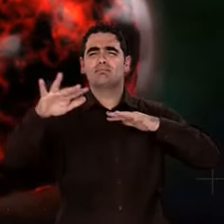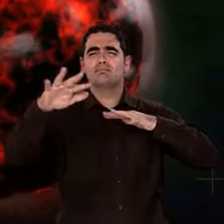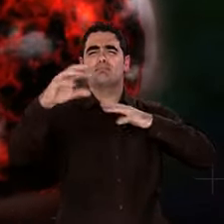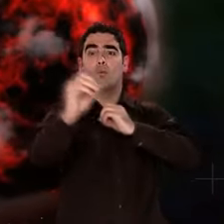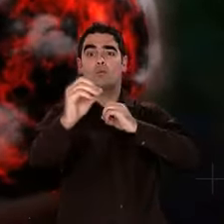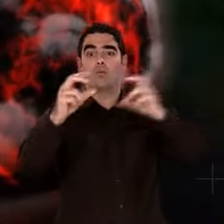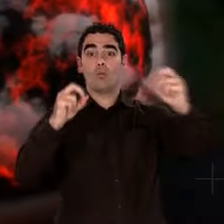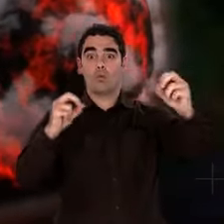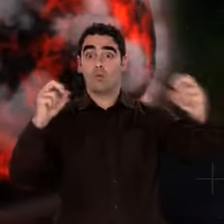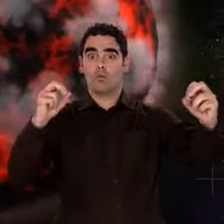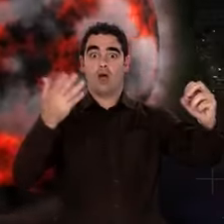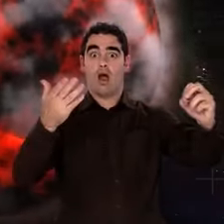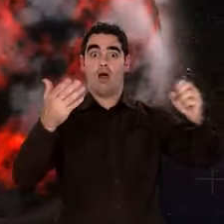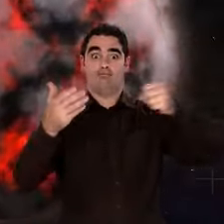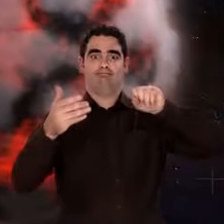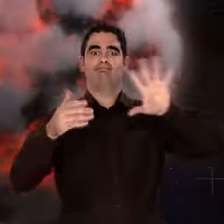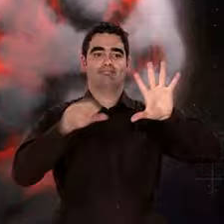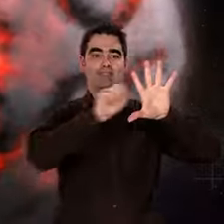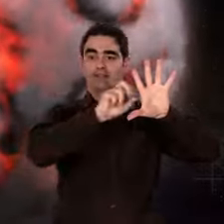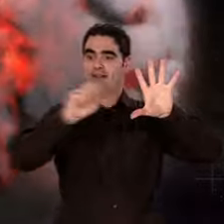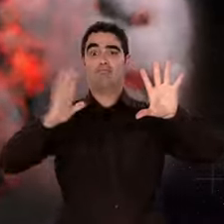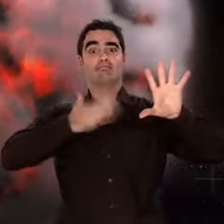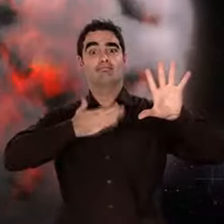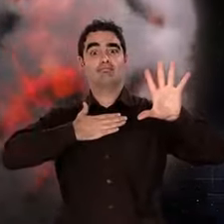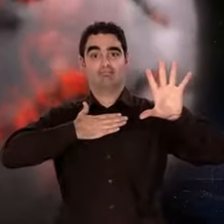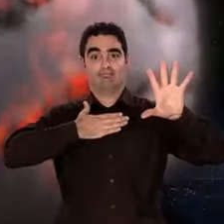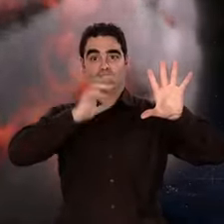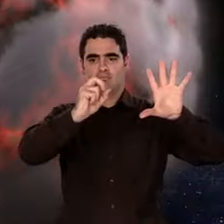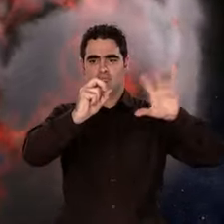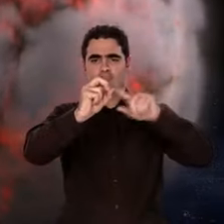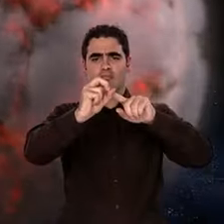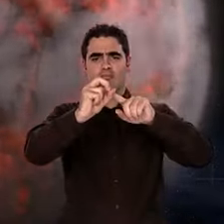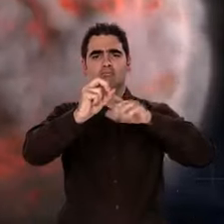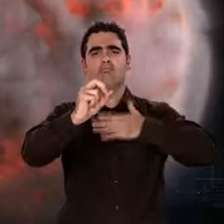Pour ce qui est de la vie... Patience. Ce sera un peu plus tard.